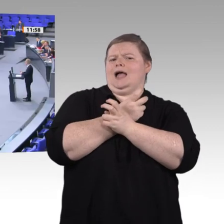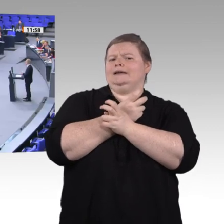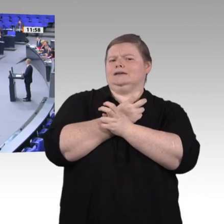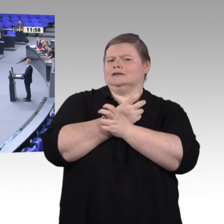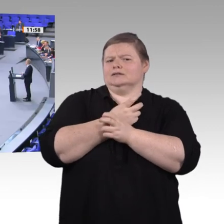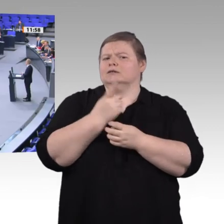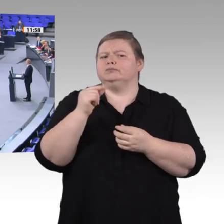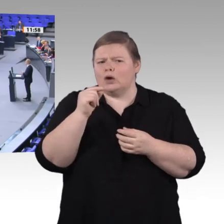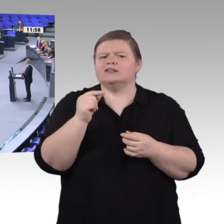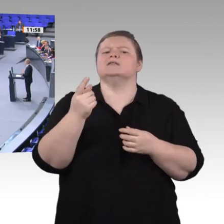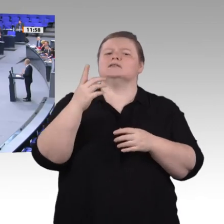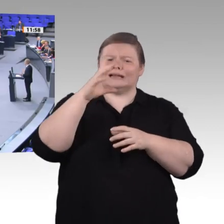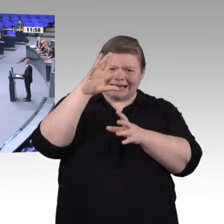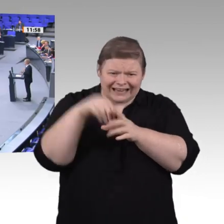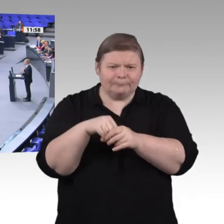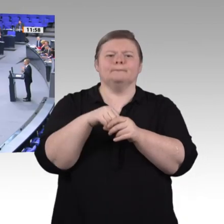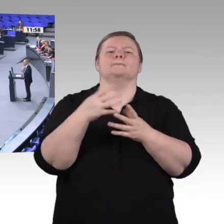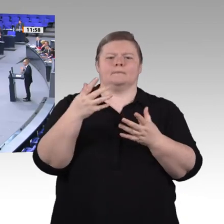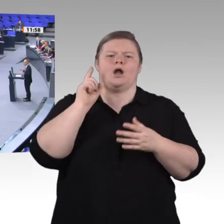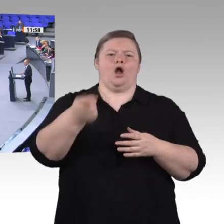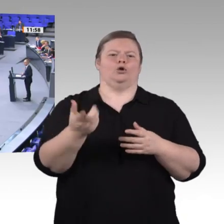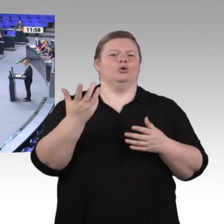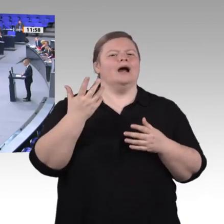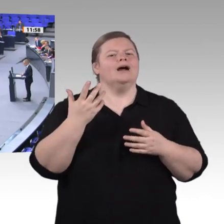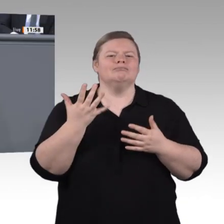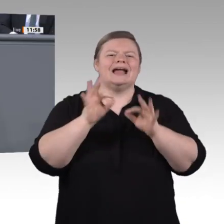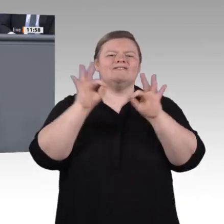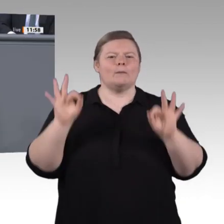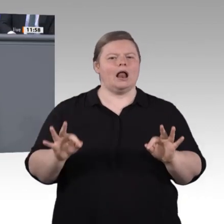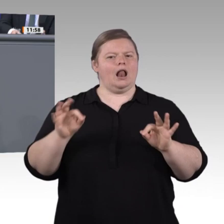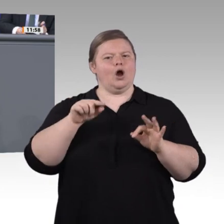Drittens. Die berufliche Bildung braucht viel mehr Mut zur Innovation. Die Herausforderungen